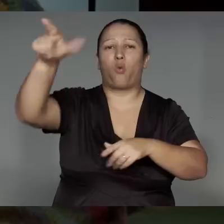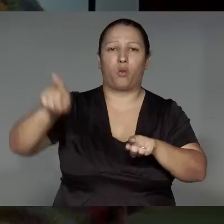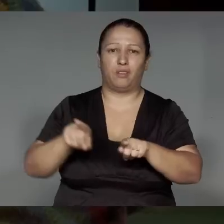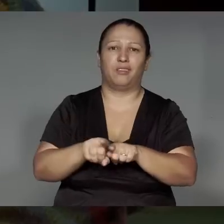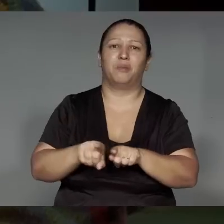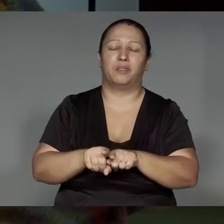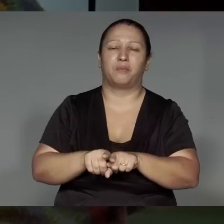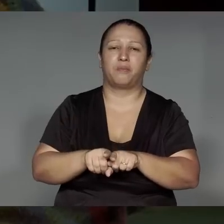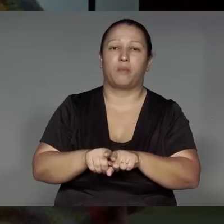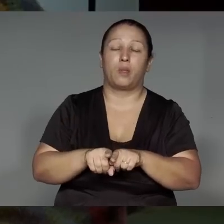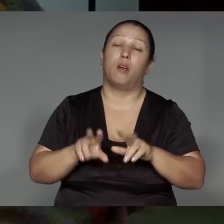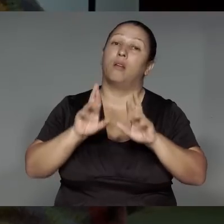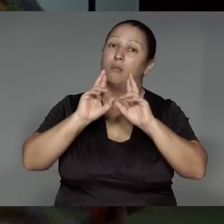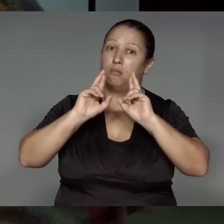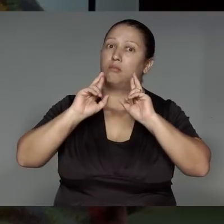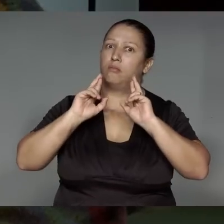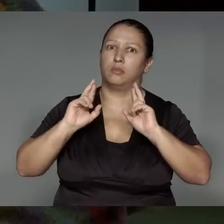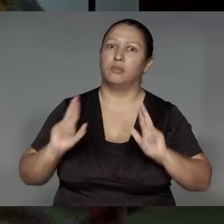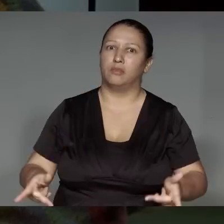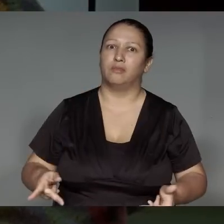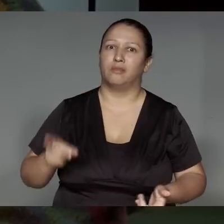Mojepete tuwijap ’ang tytewaramen